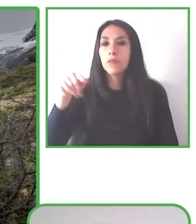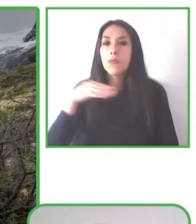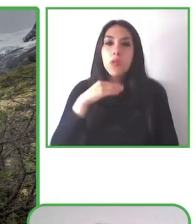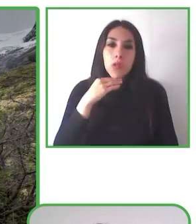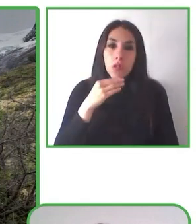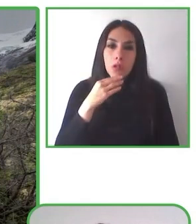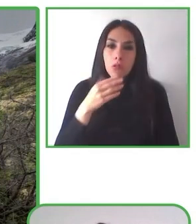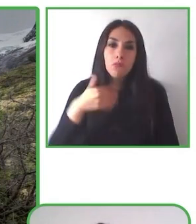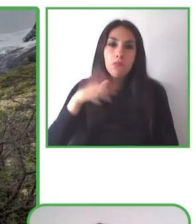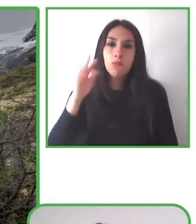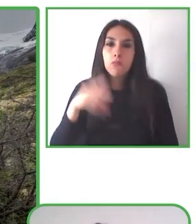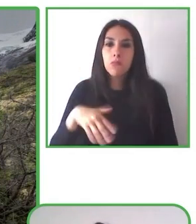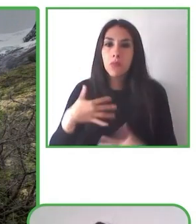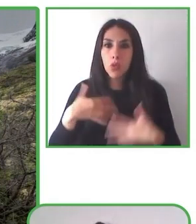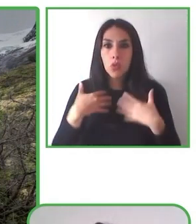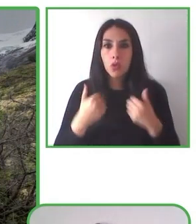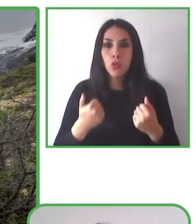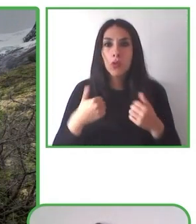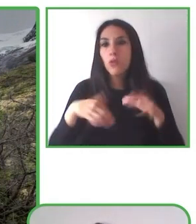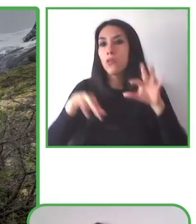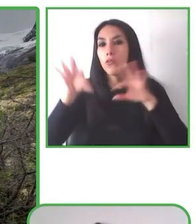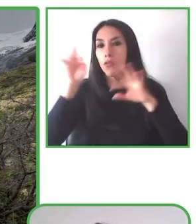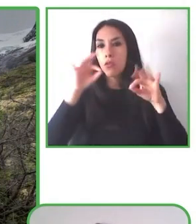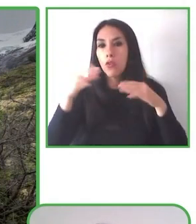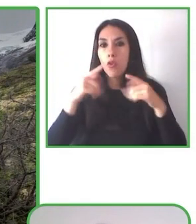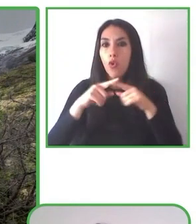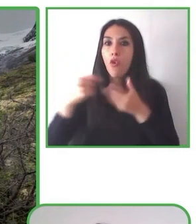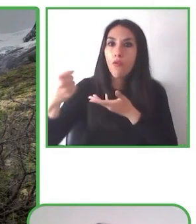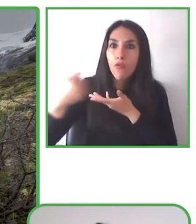Un cordial saludo para Jesús y para todos los presentes.